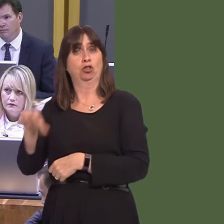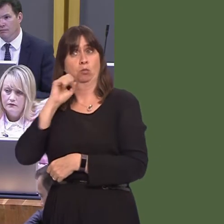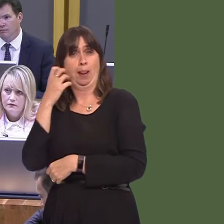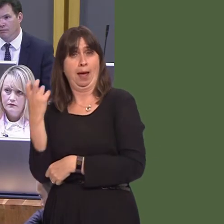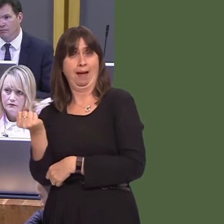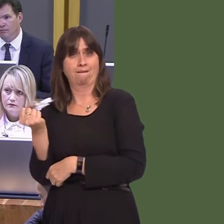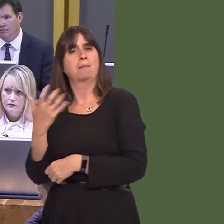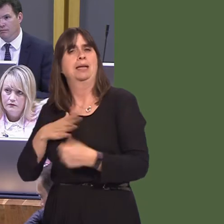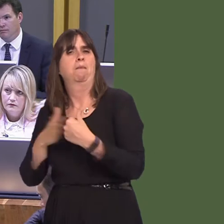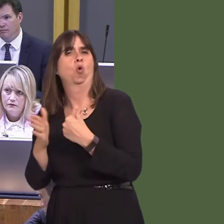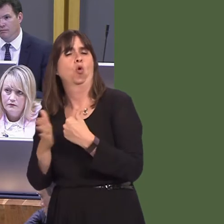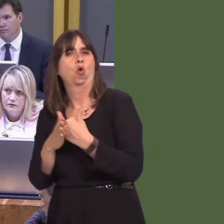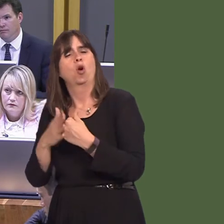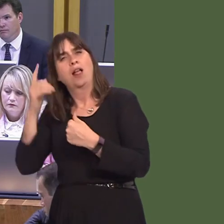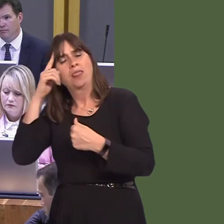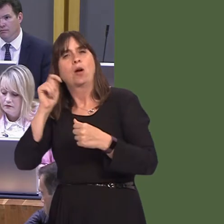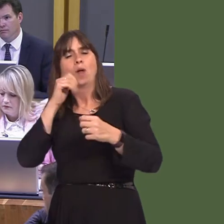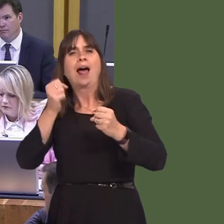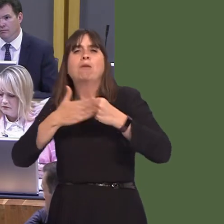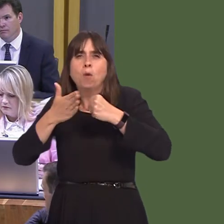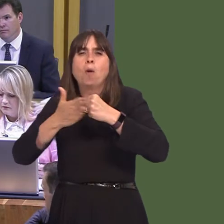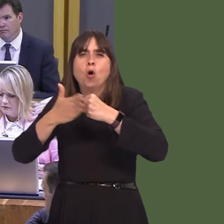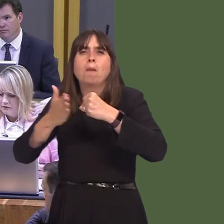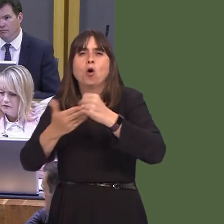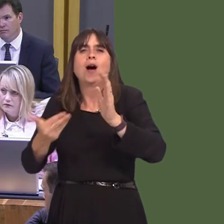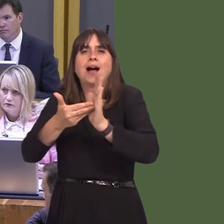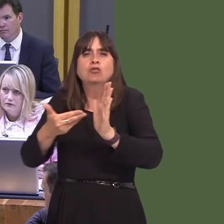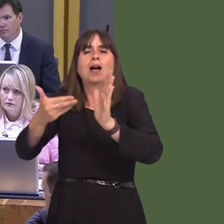enough in and of itself. In the future phases of the metro, there are plans to look at light